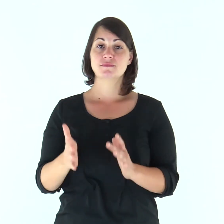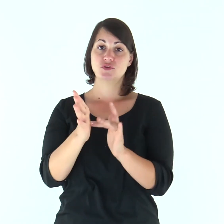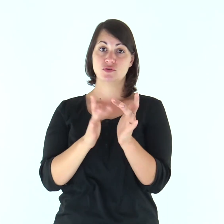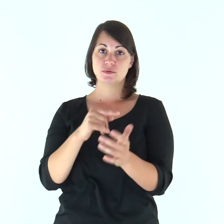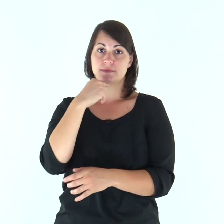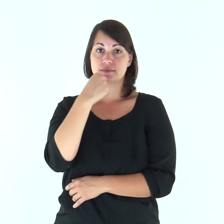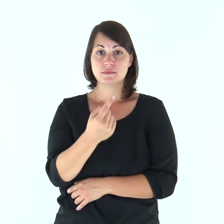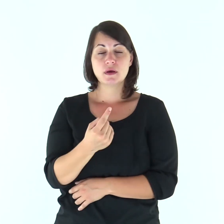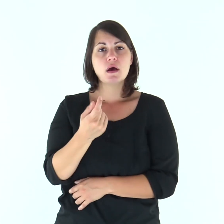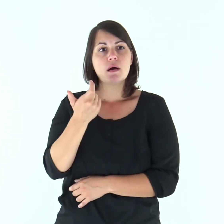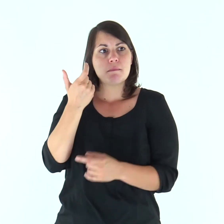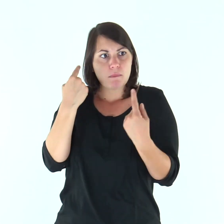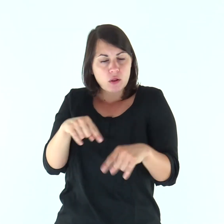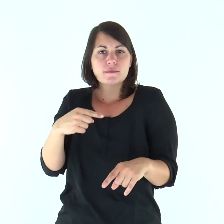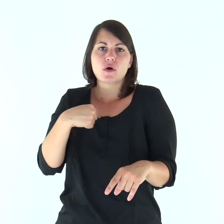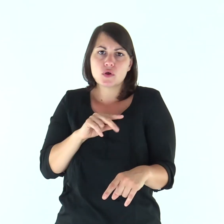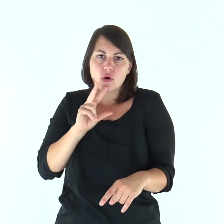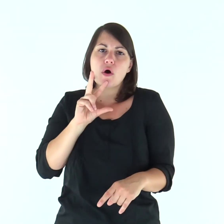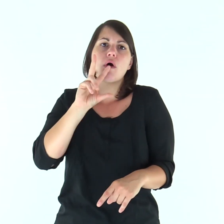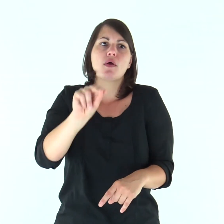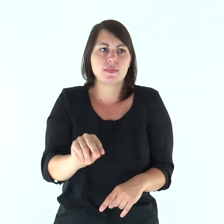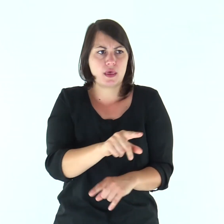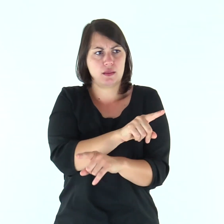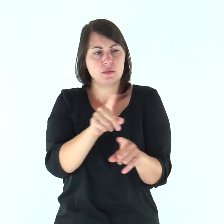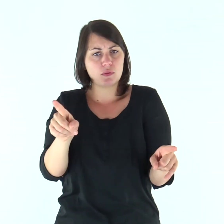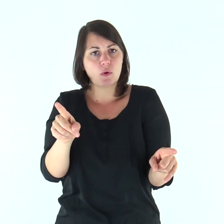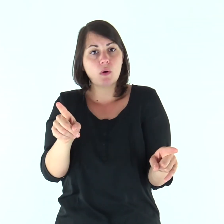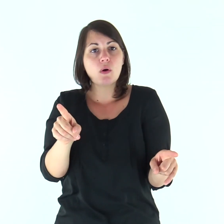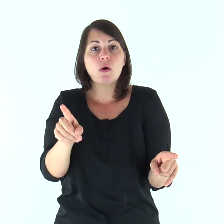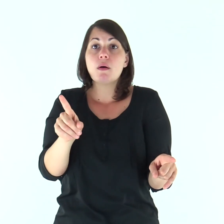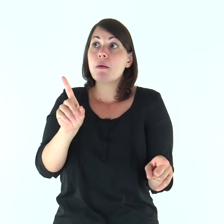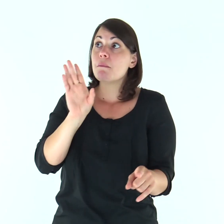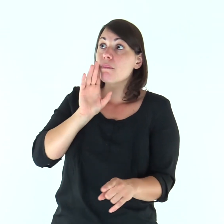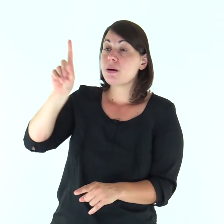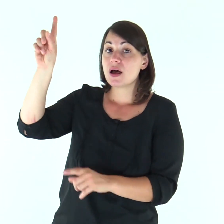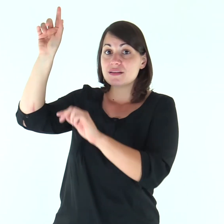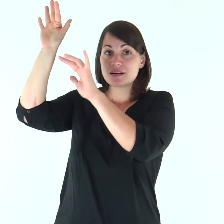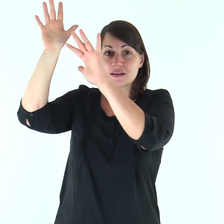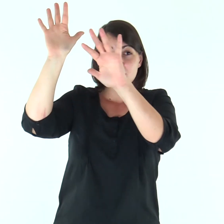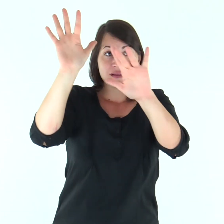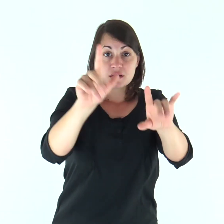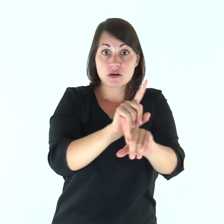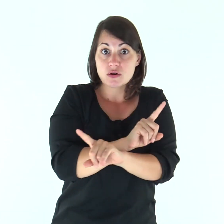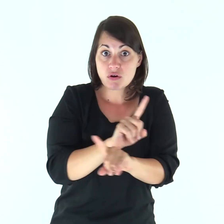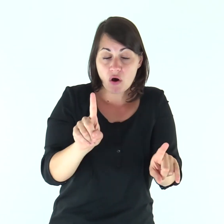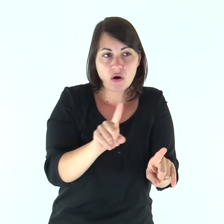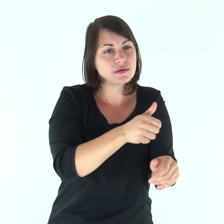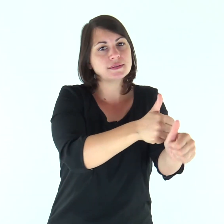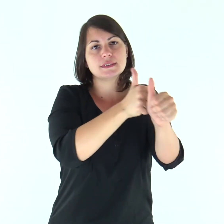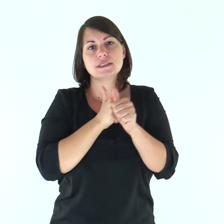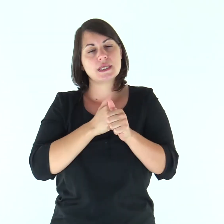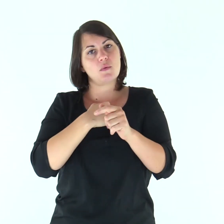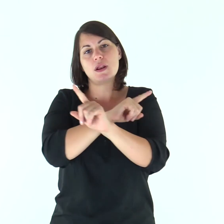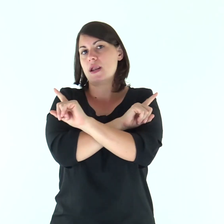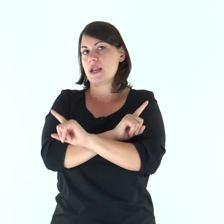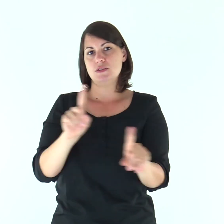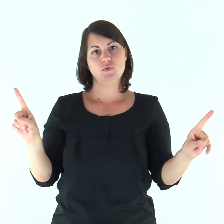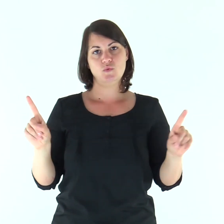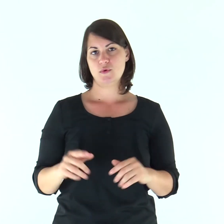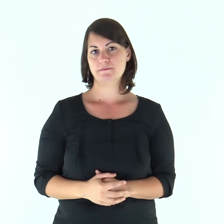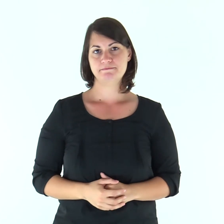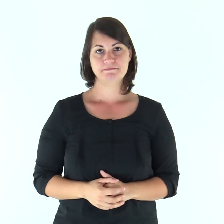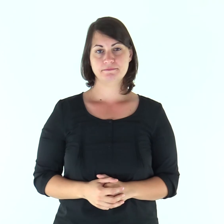E diceva: «Per questo vi ho detto che nessuno può venire a me, se non gli è concesso dal Padre».